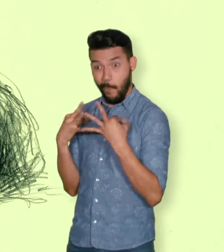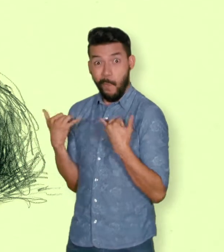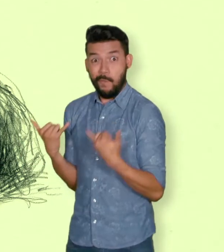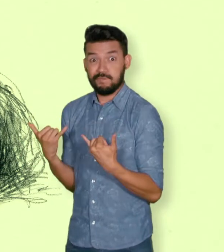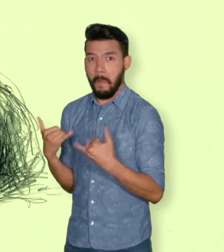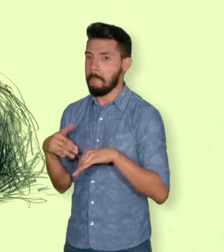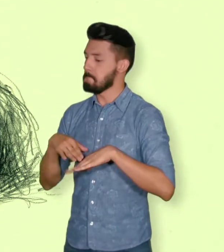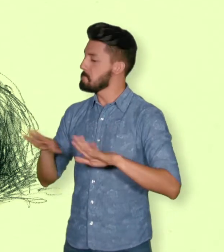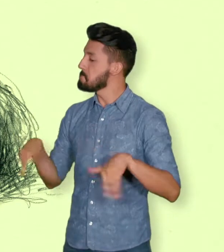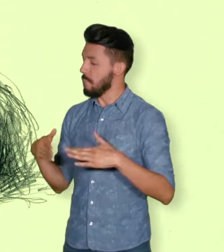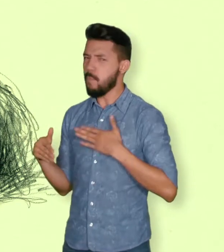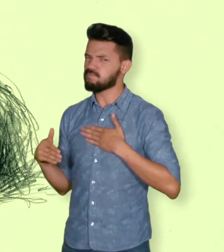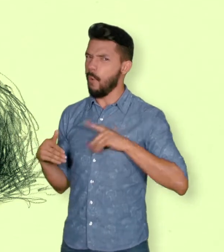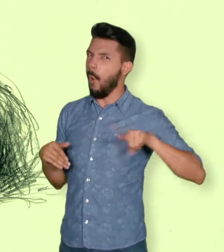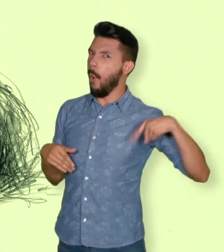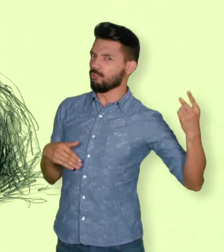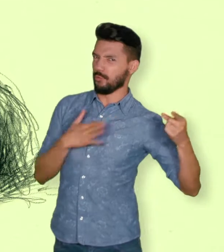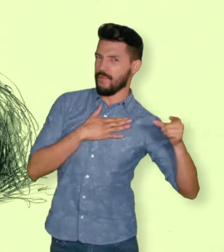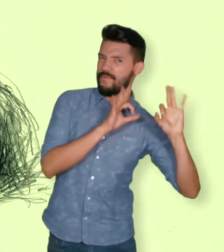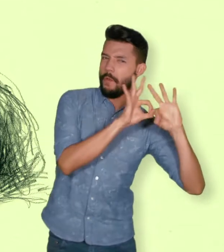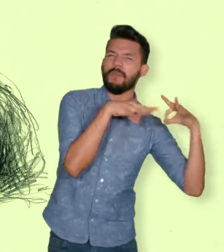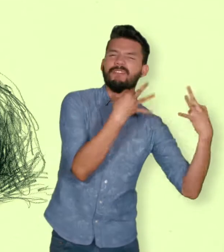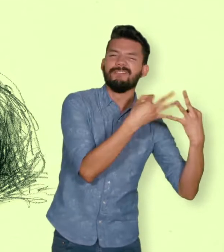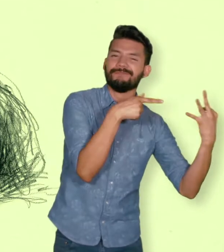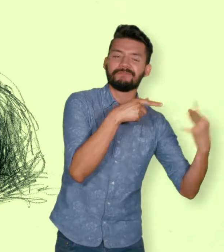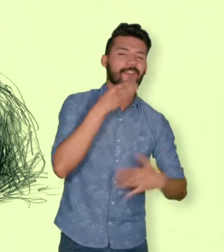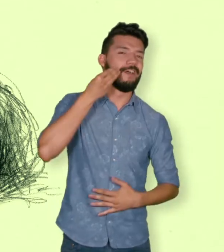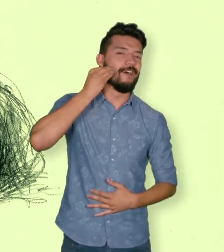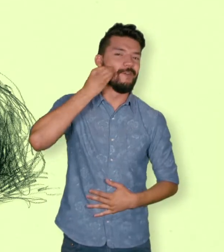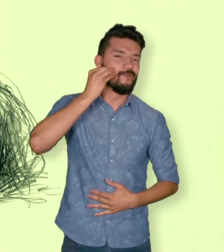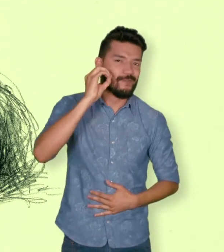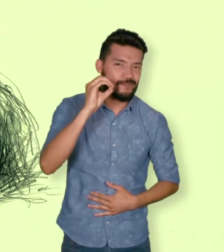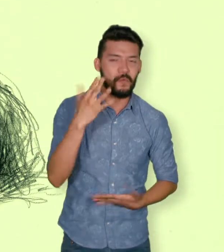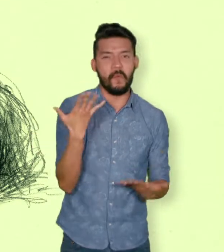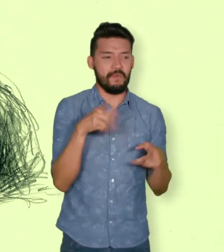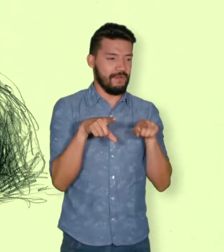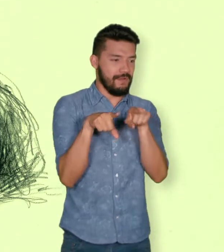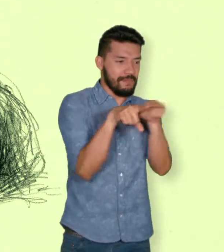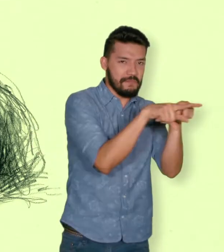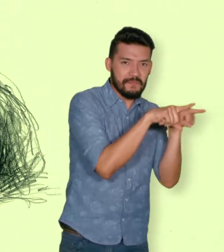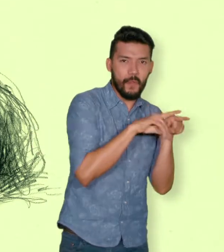A falta de estas, lo serán los que se encuentren en el segundo grado de consanguinidad ascendente.